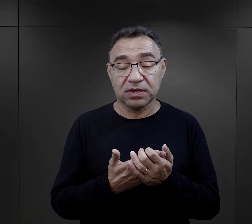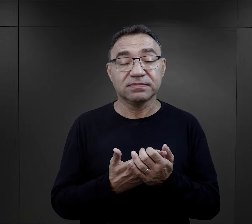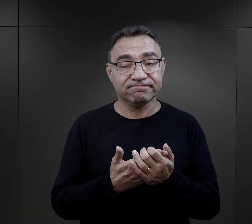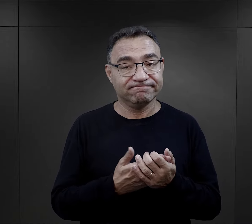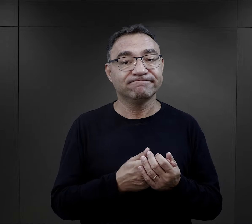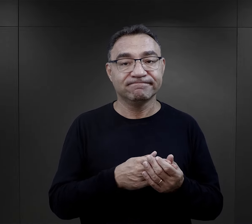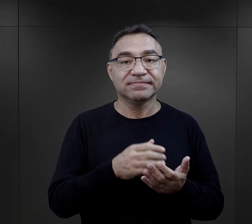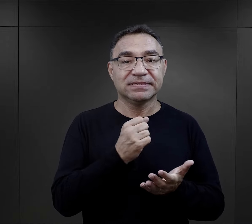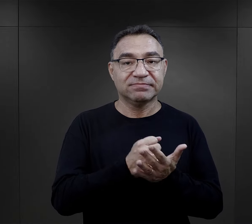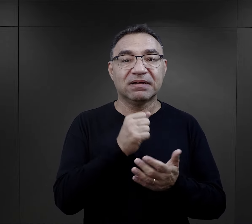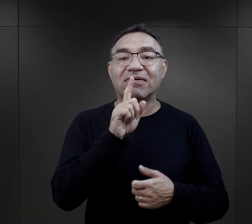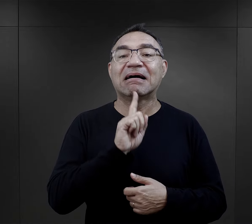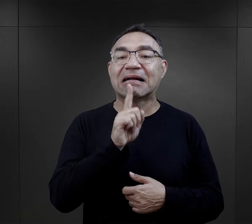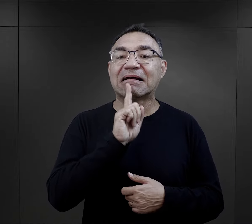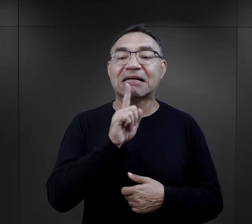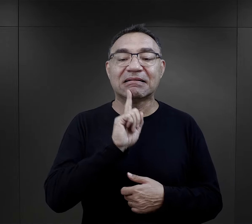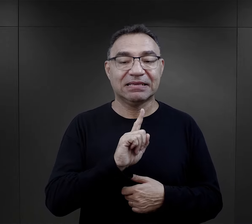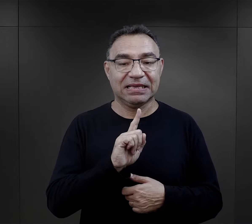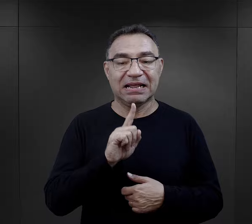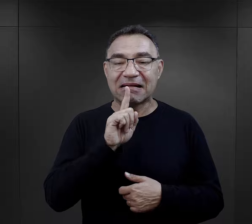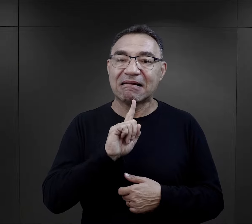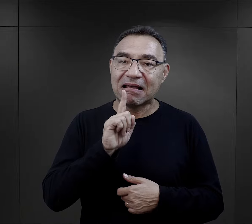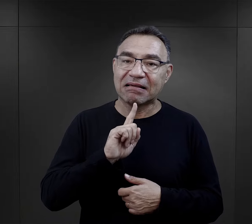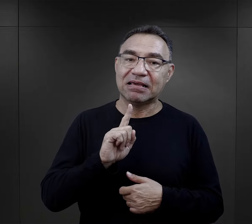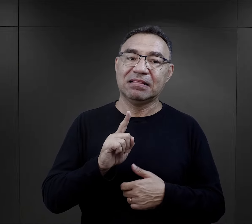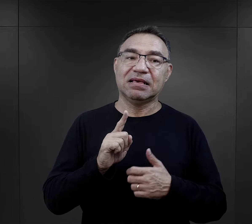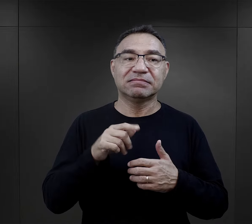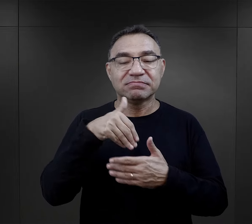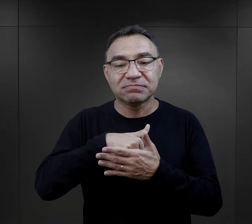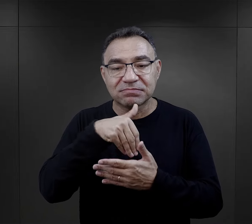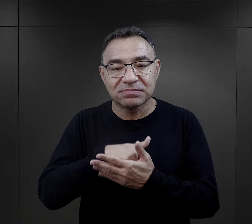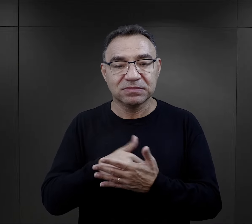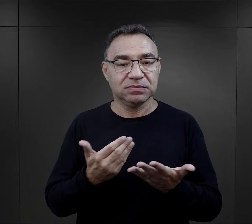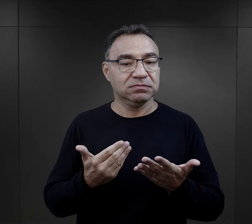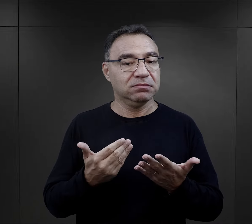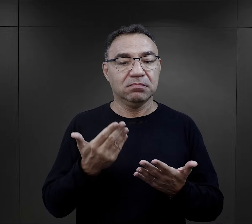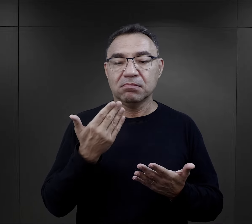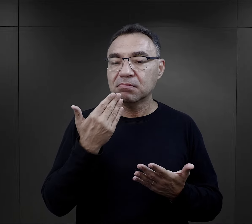Takim elementem była niewątpliwie religia, religijność,